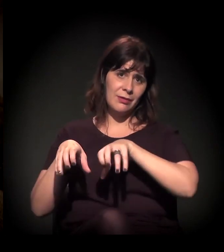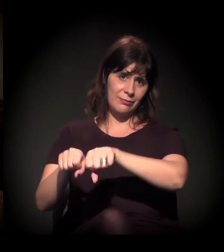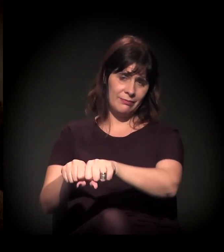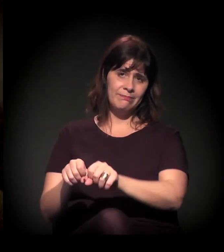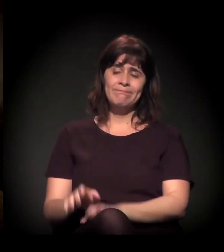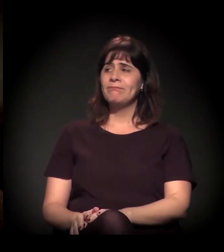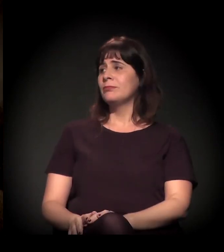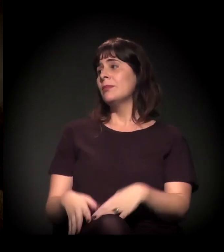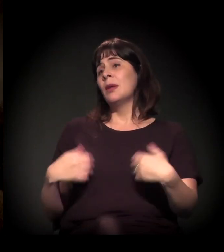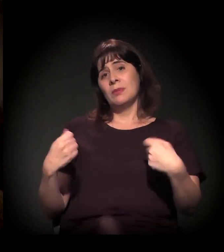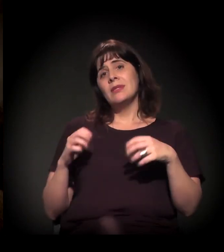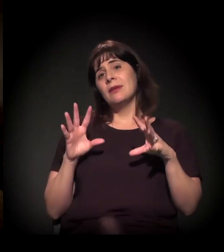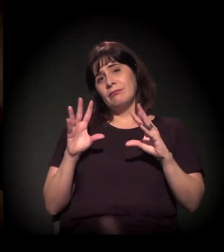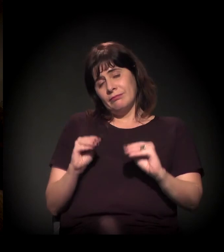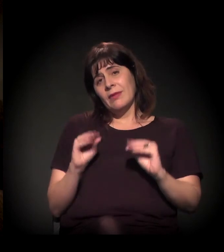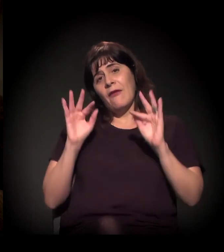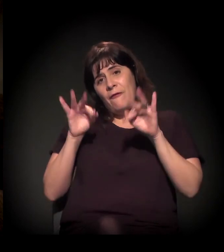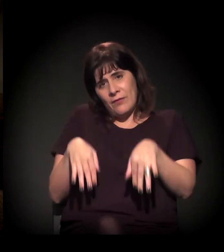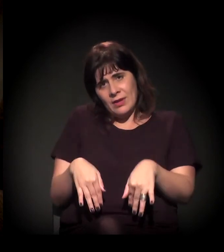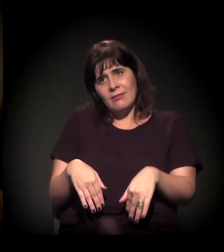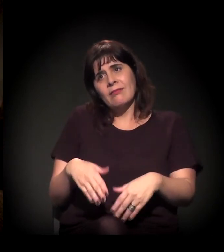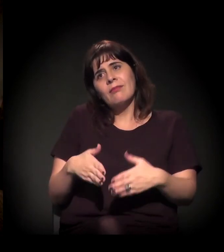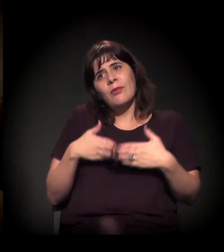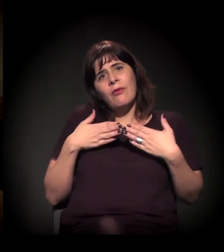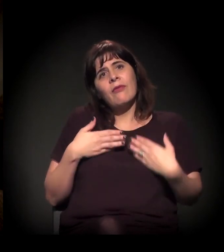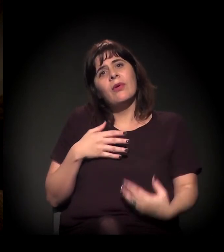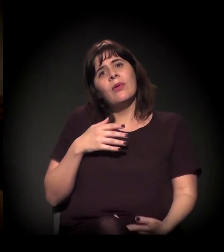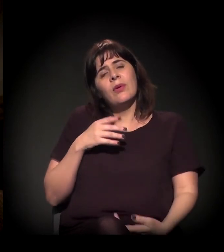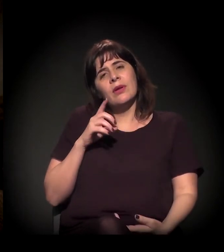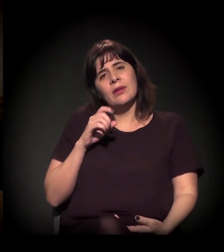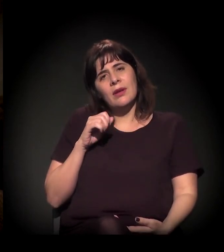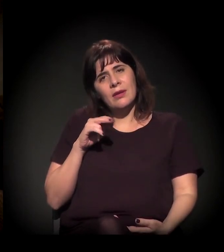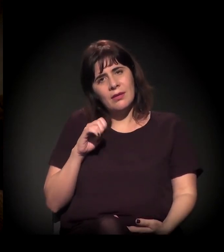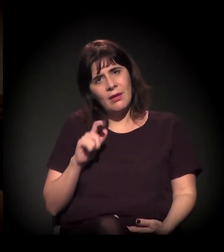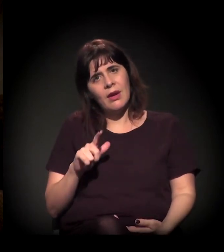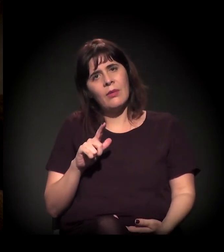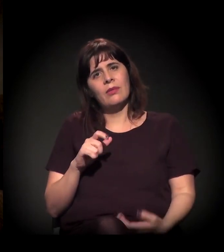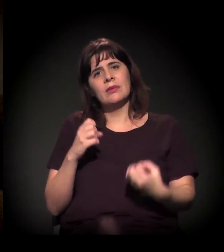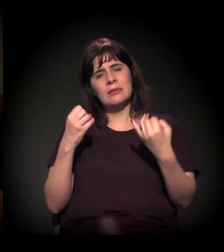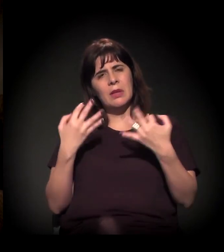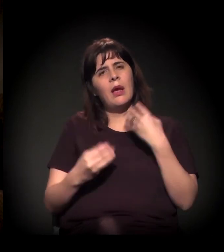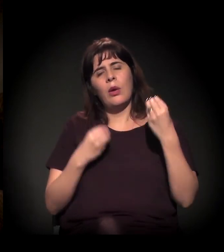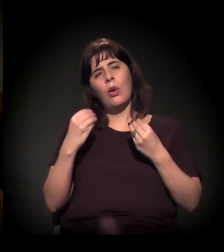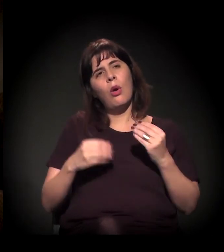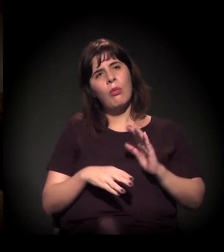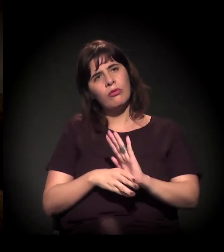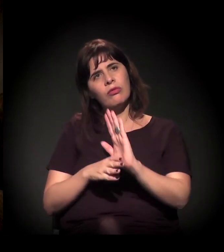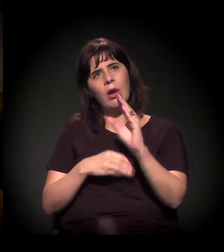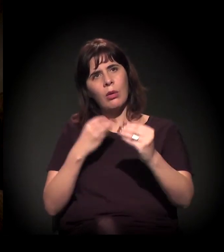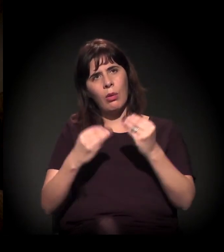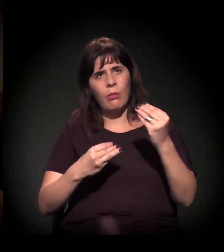Para encerrar, só para o Daniel falar um pouco sobre como ajudar, como se envolver, se você tiver algum comentário